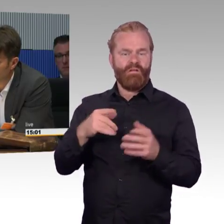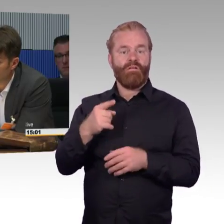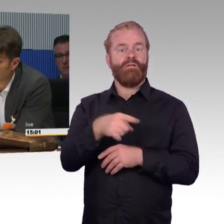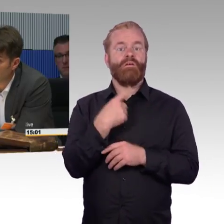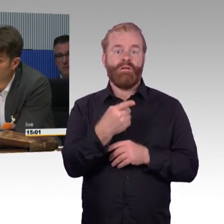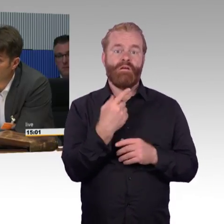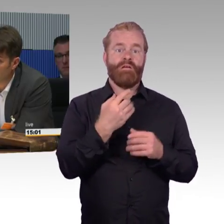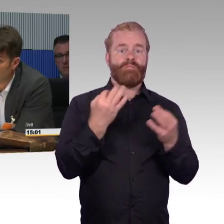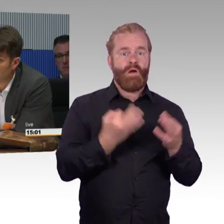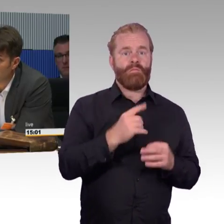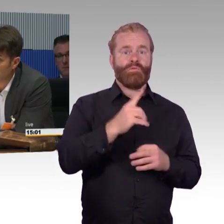dann doch mit dem Auto fahren.